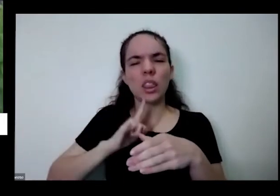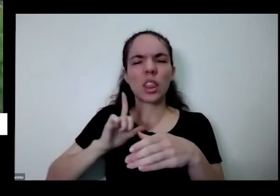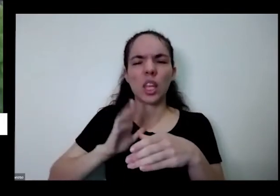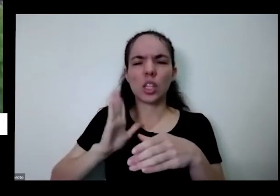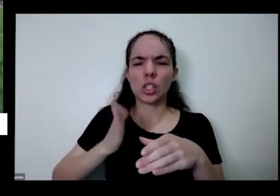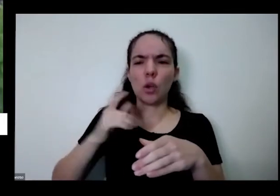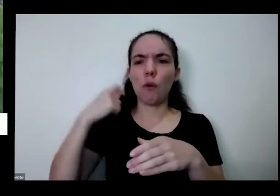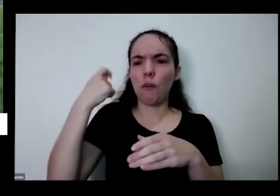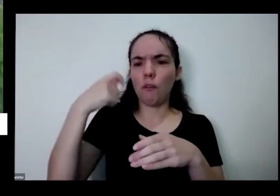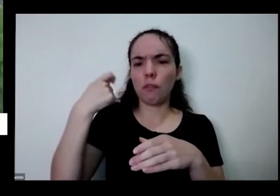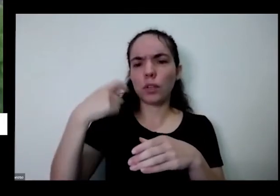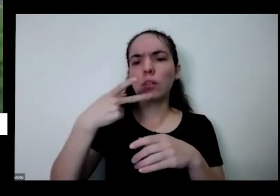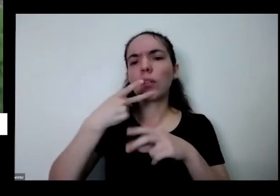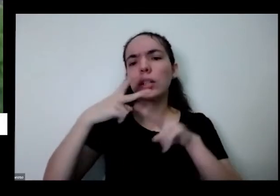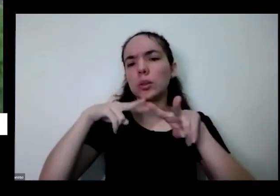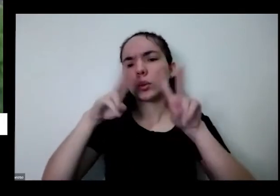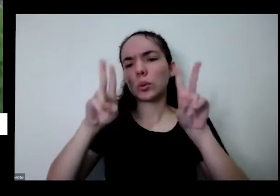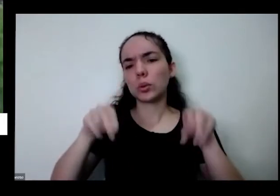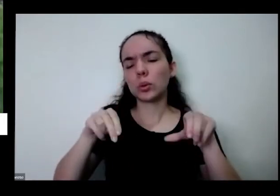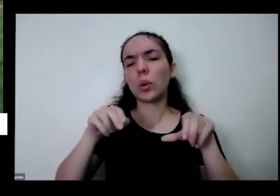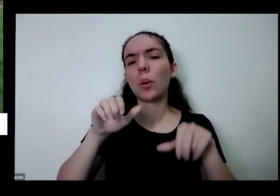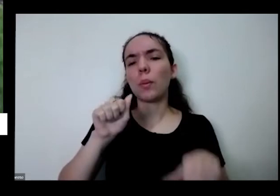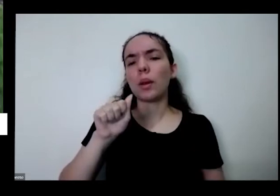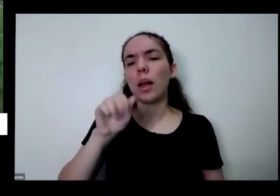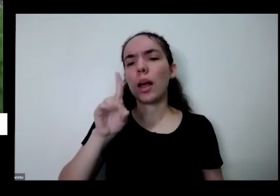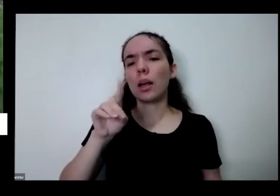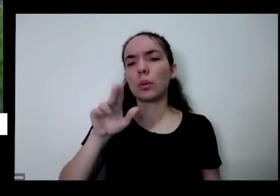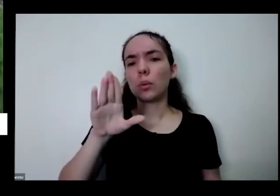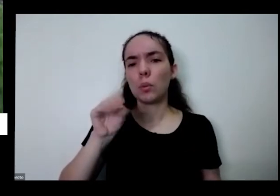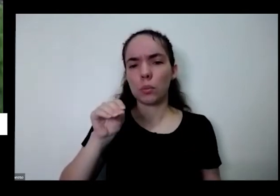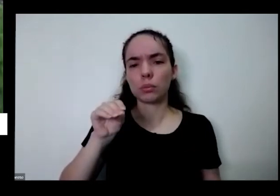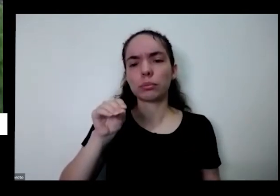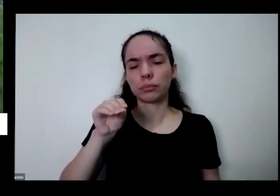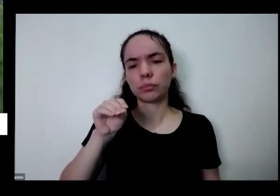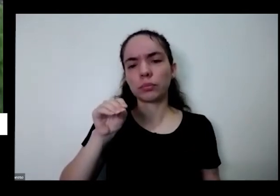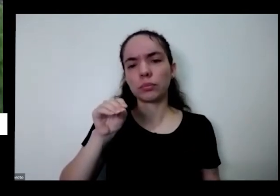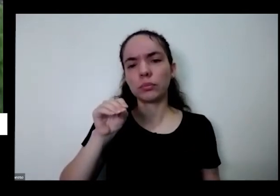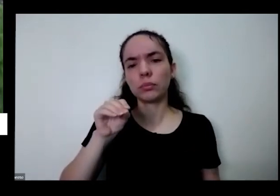eu gosto de ensinar a fazer porque todos em casa né Tem uma do Bill feito com coisas que a gente